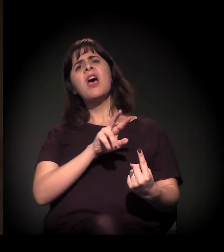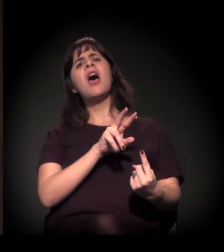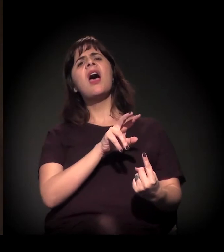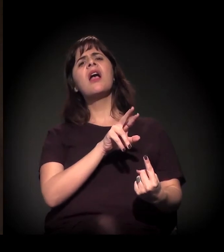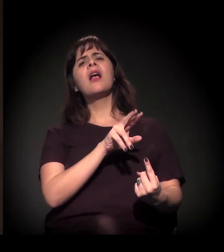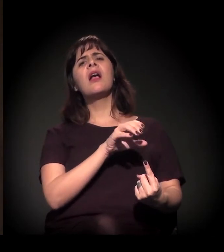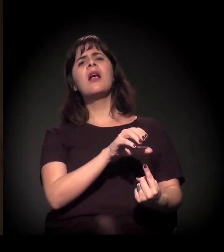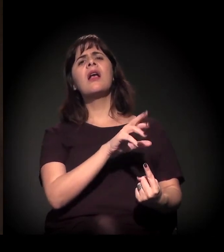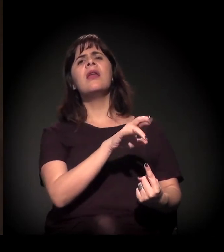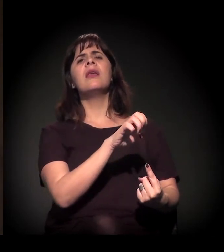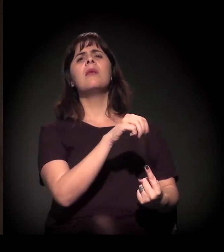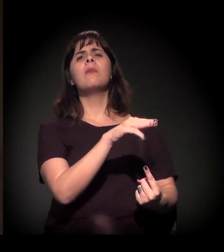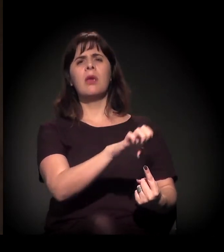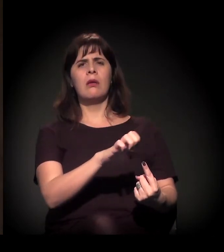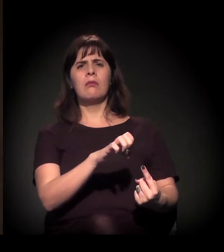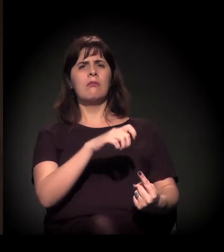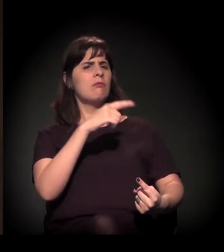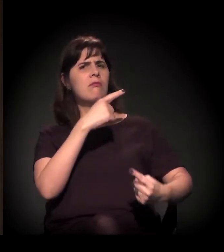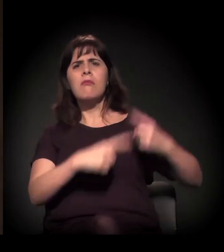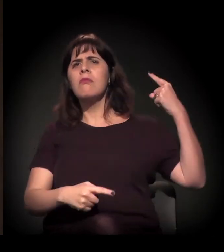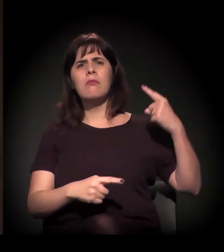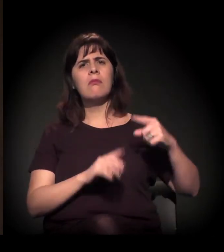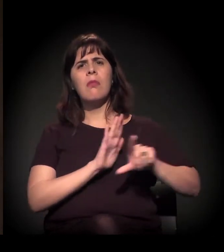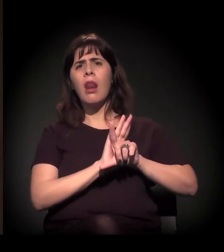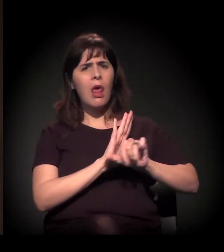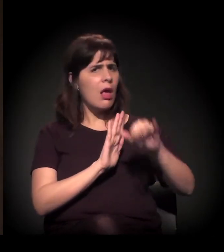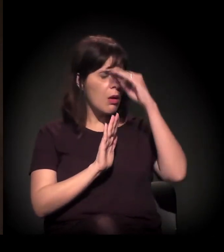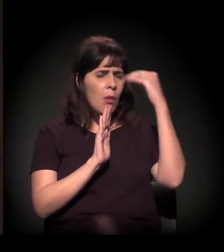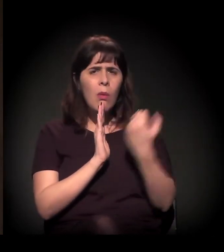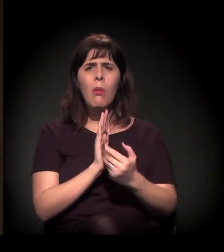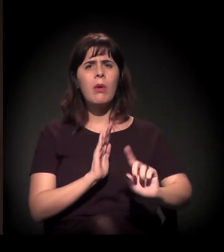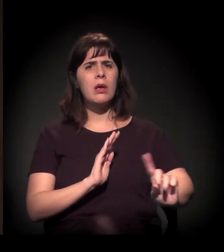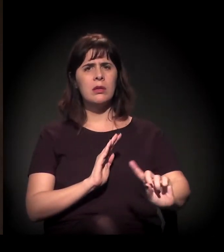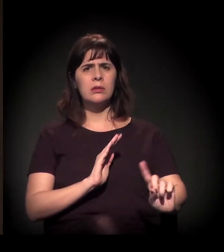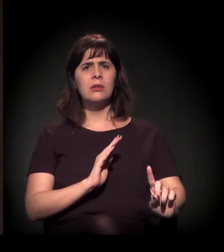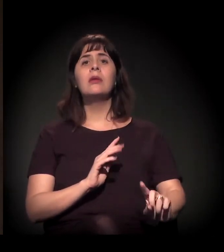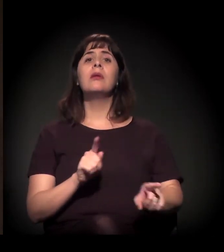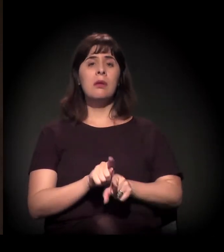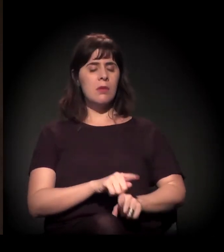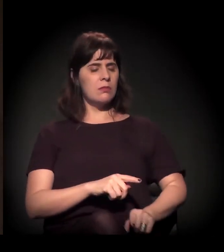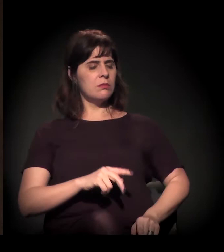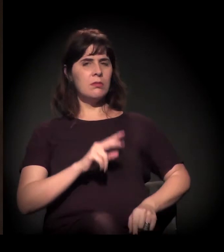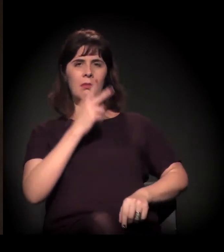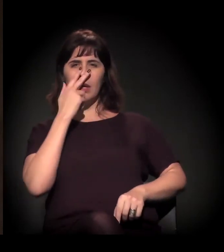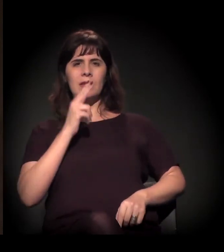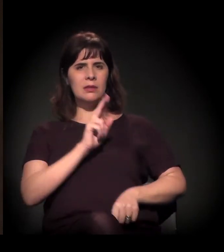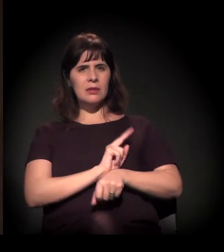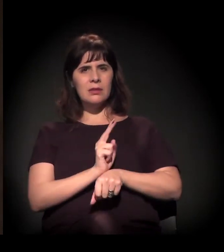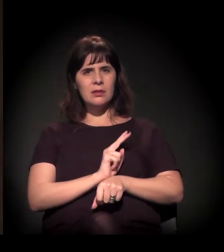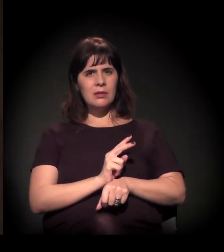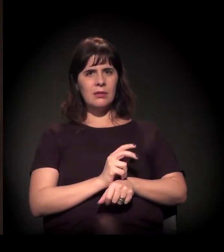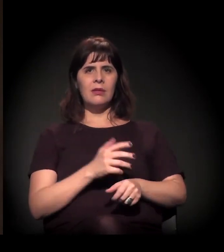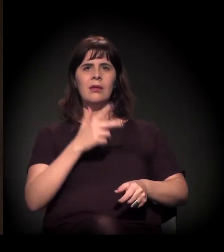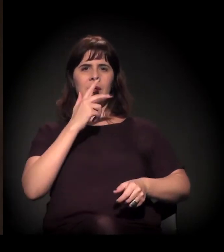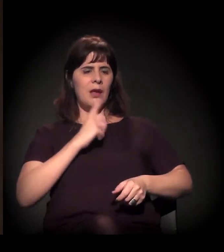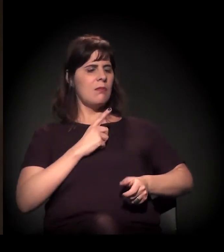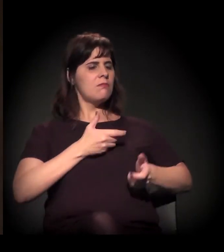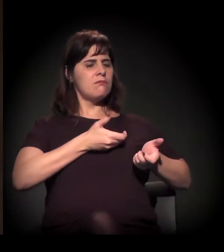das manifestações e das mobilizações. Inclusive com a utilização de armamentos "não letais" –